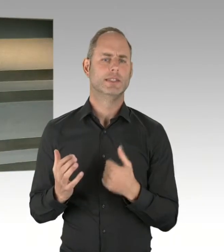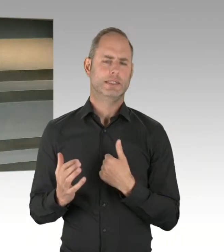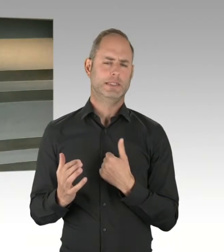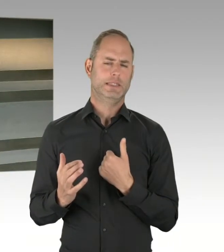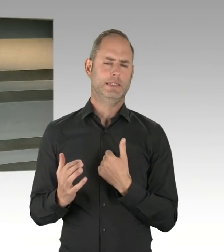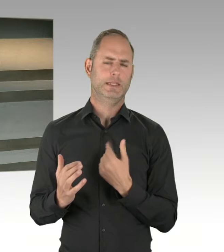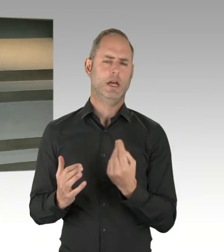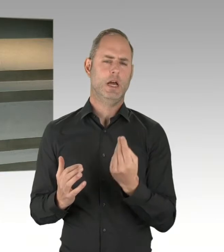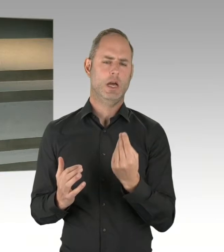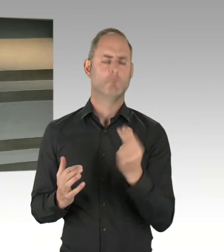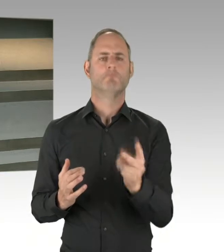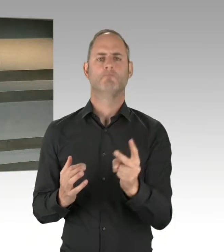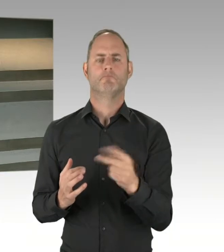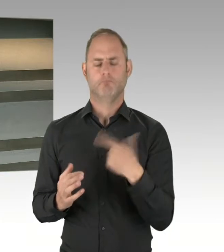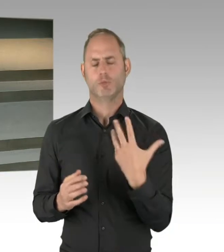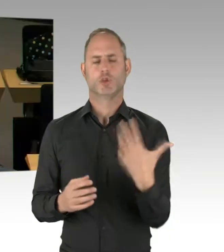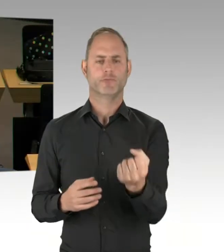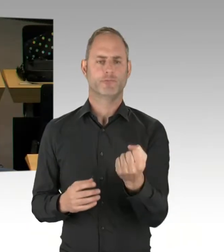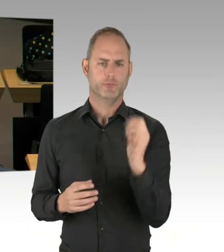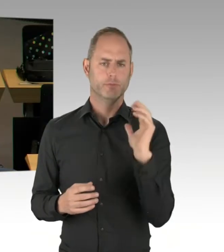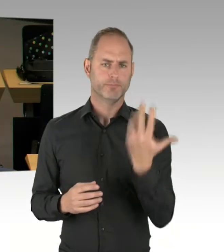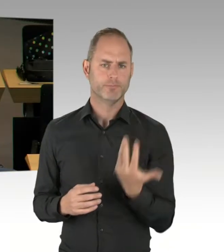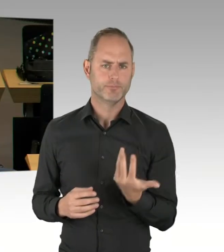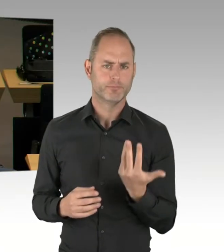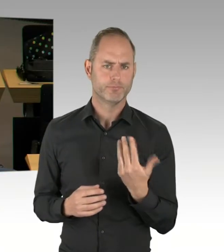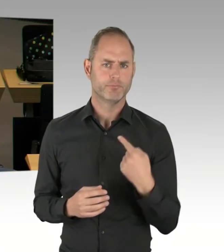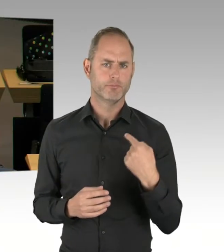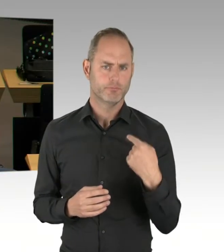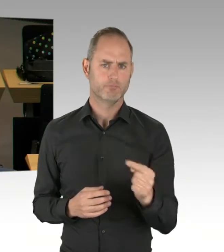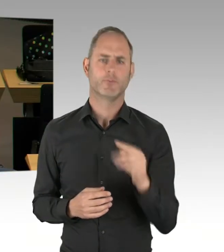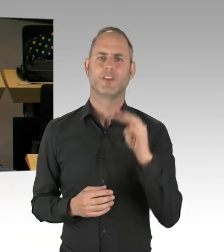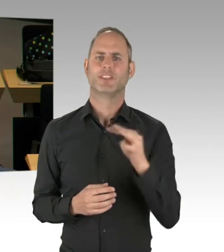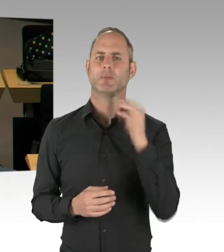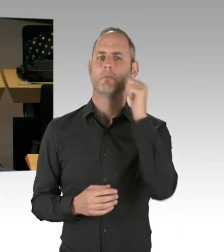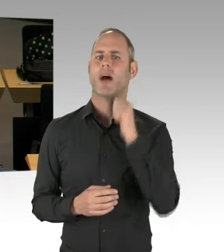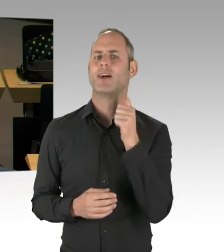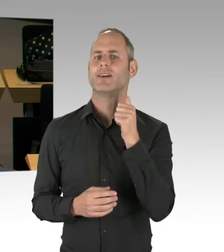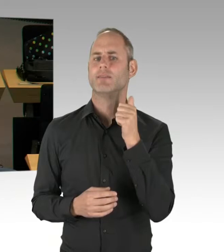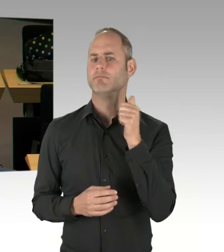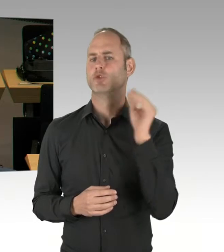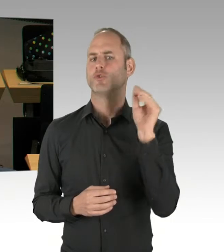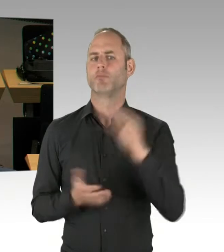(Präsidium) Herr Swyter, Sie haben die Möglichkeit der Nachfrage. Bitte schön.